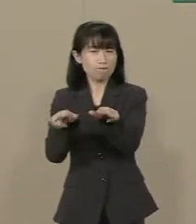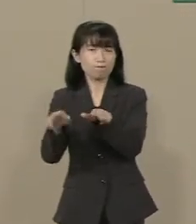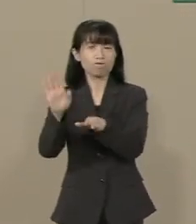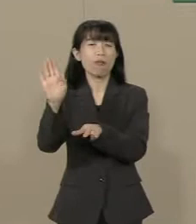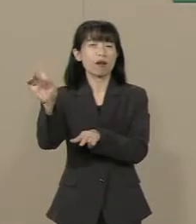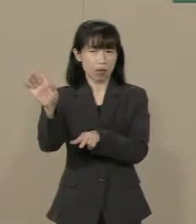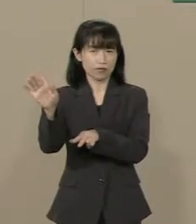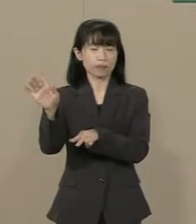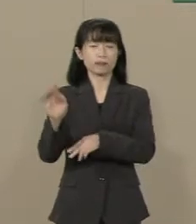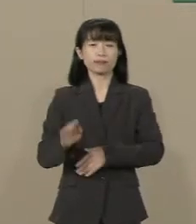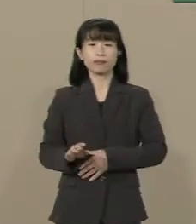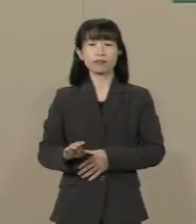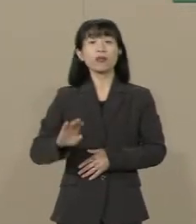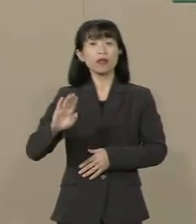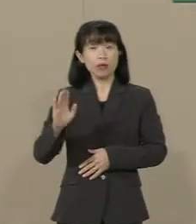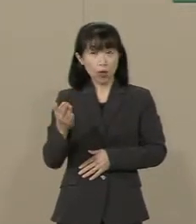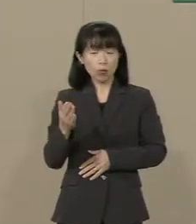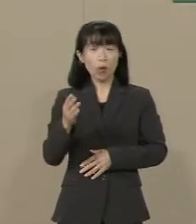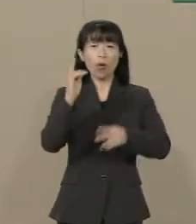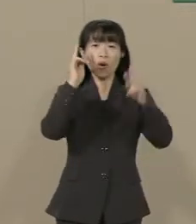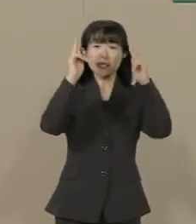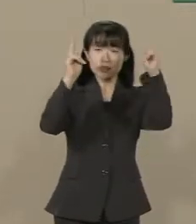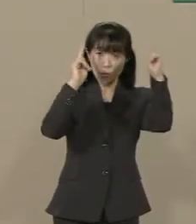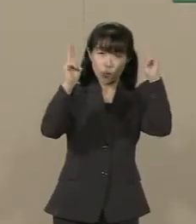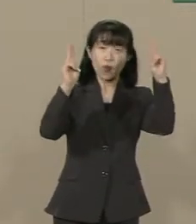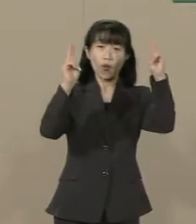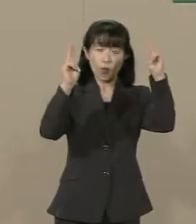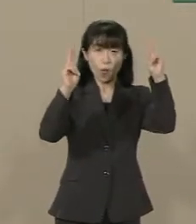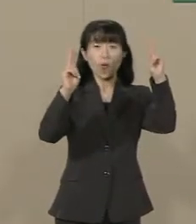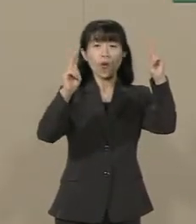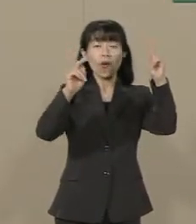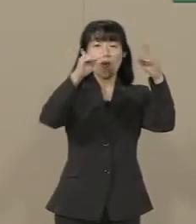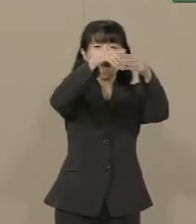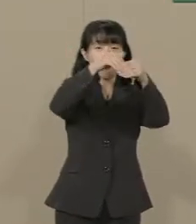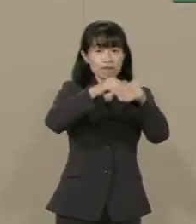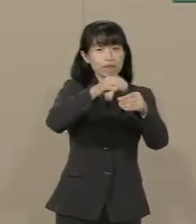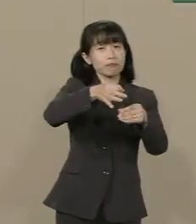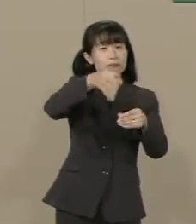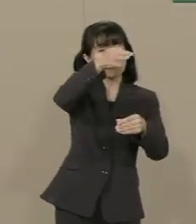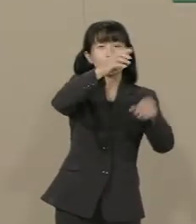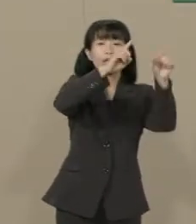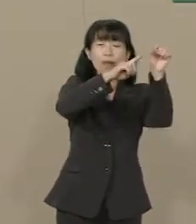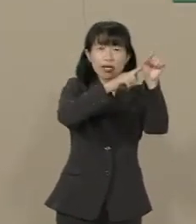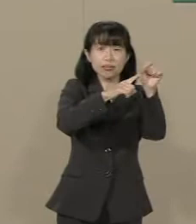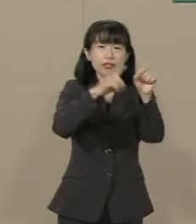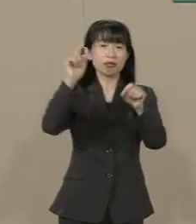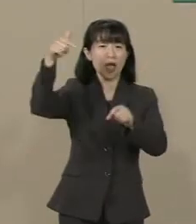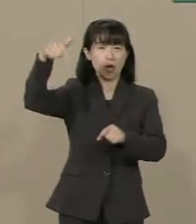しかし なぜ 企業の賃上げに 政府は口を出さなければ いけないのでしょうか